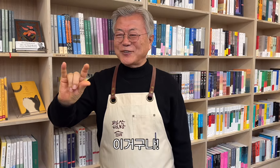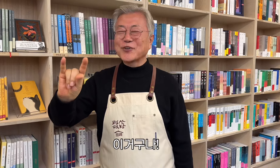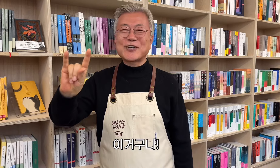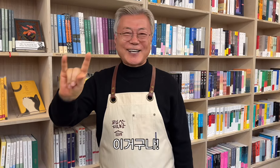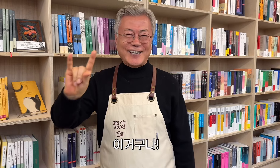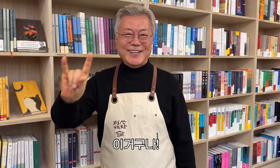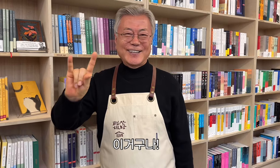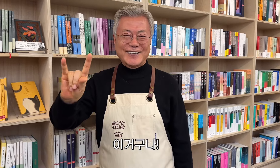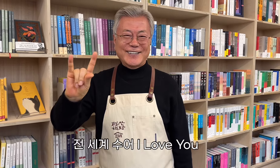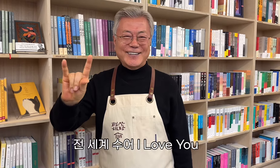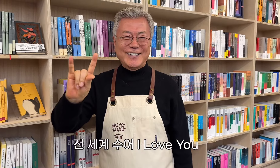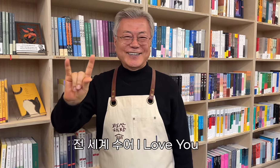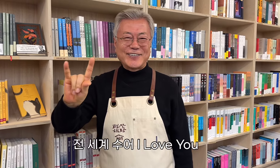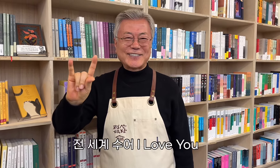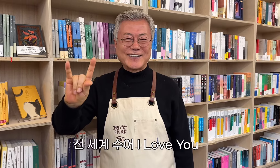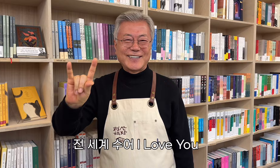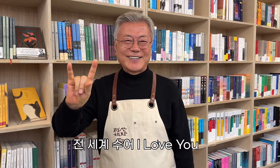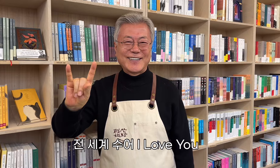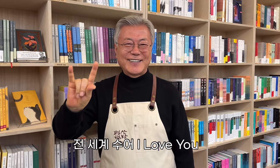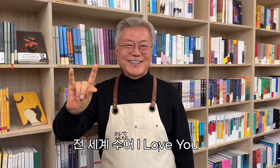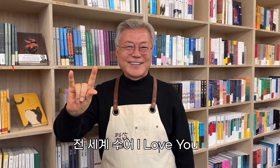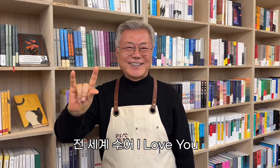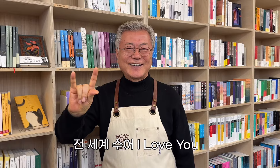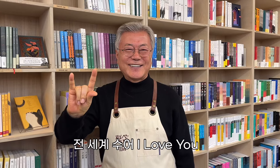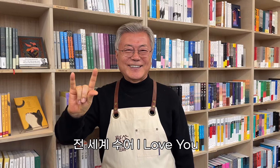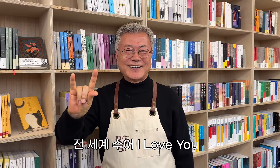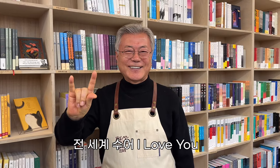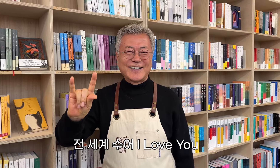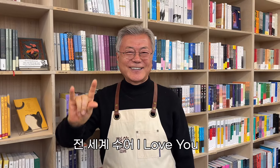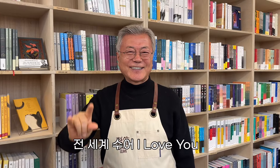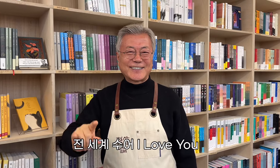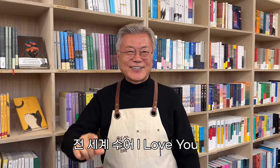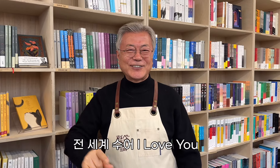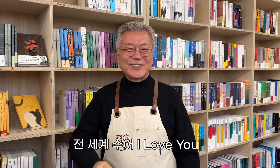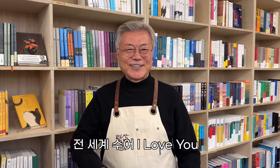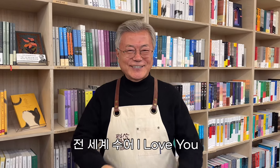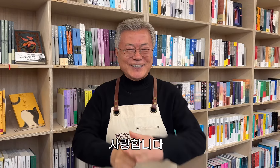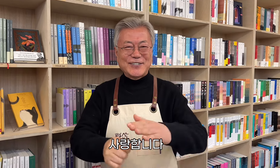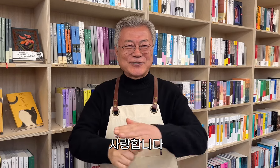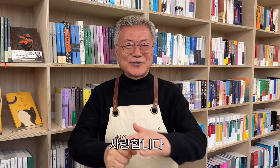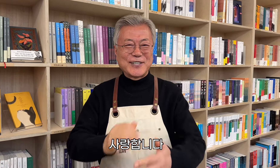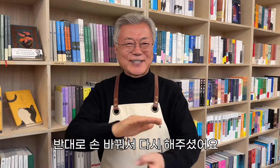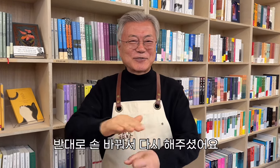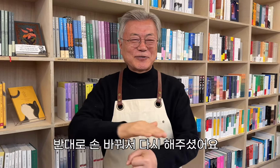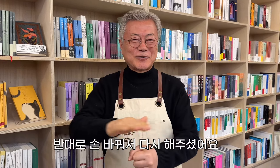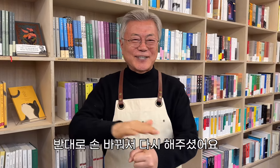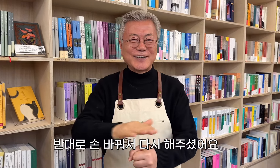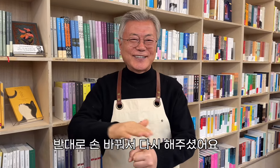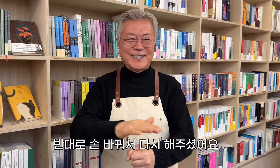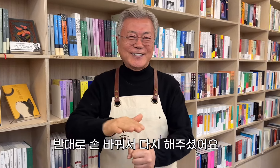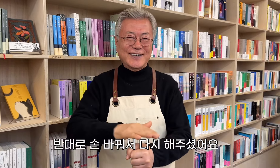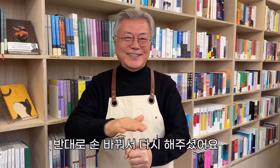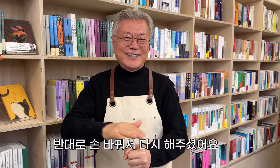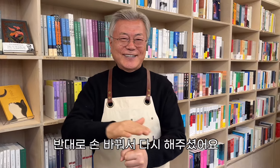¡Esto es! Te Amo Cambió de manos y lo hizo de nuevo.